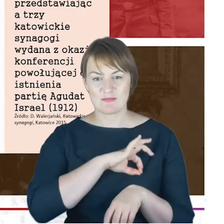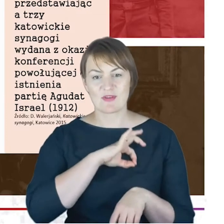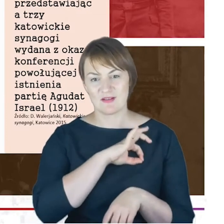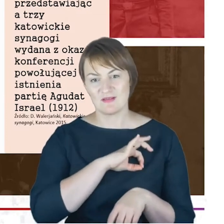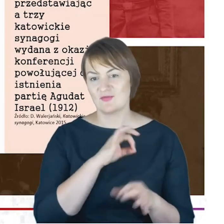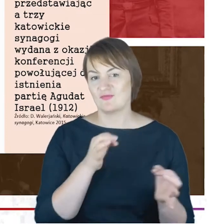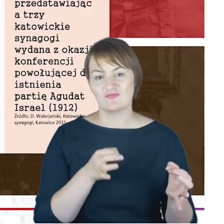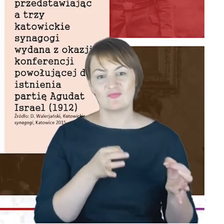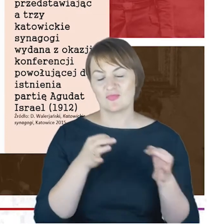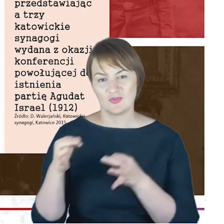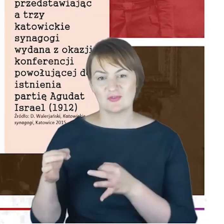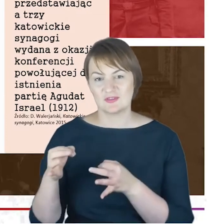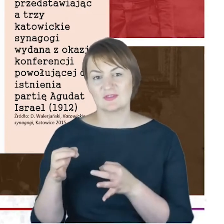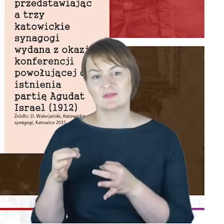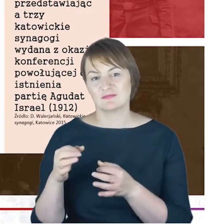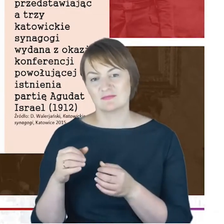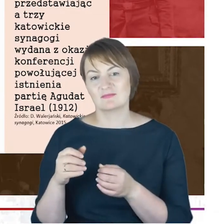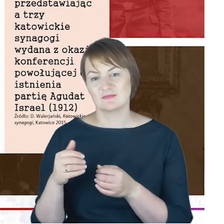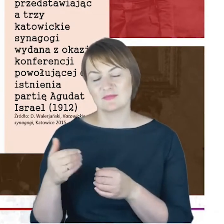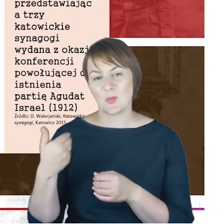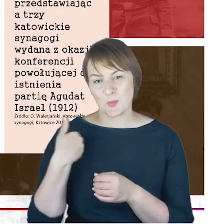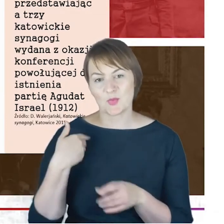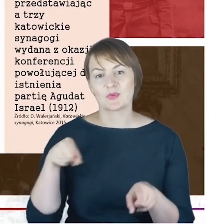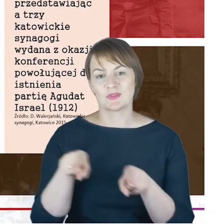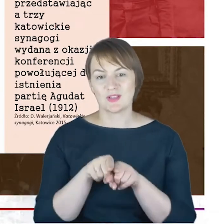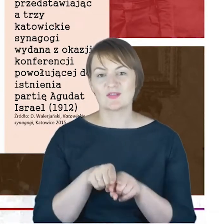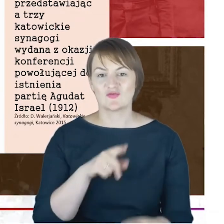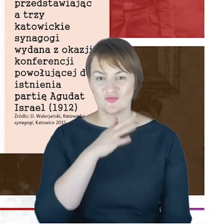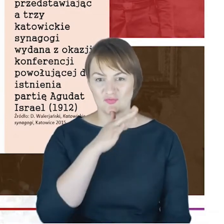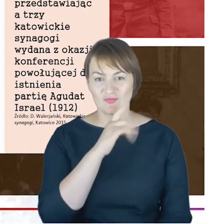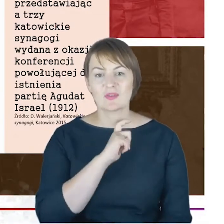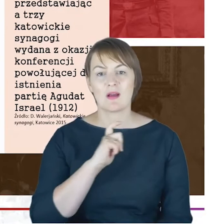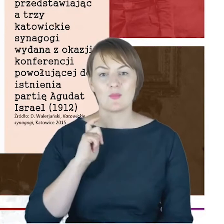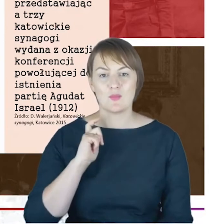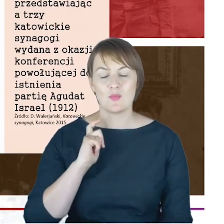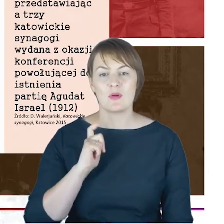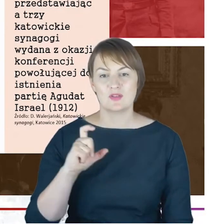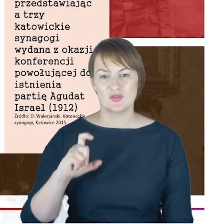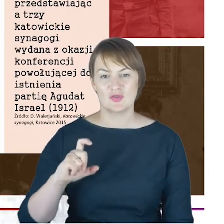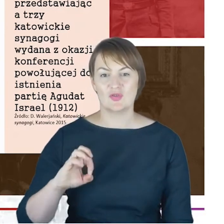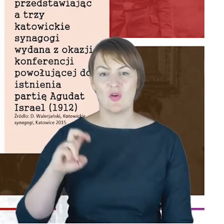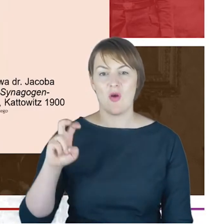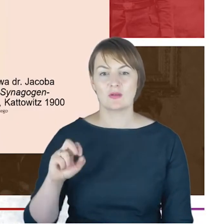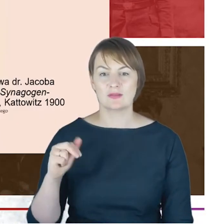Agudat Israel był również Rabin Jacob Cohn Drodzy Państwo.